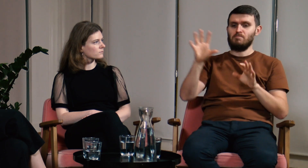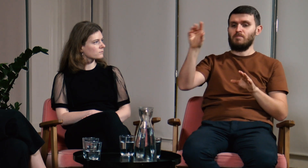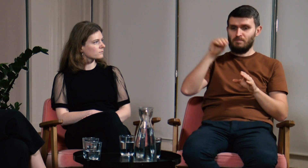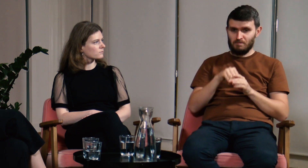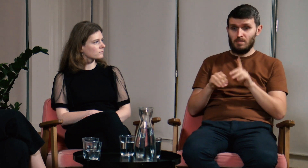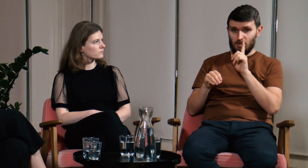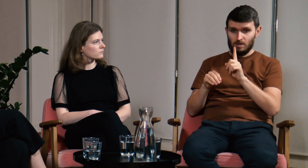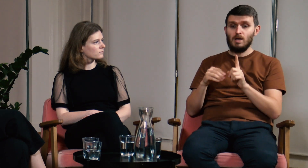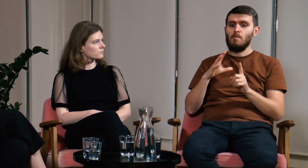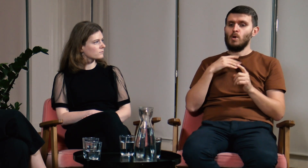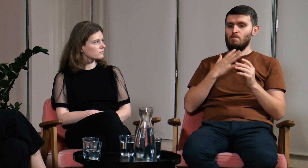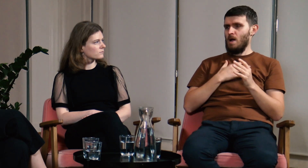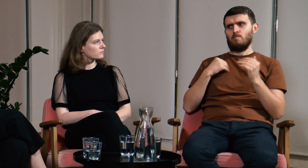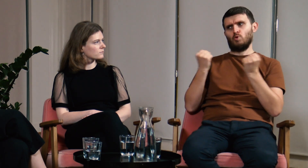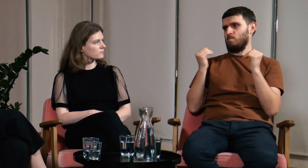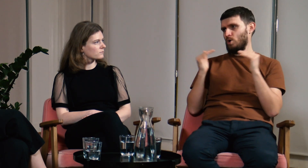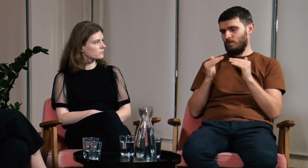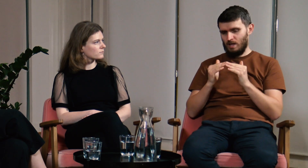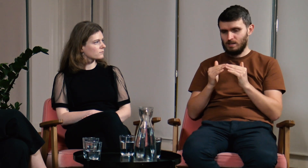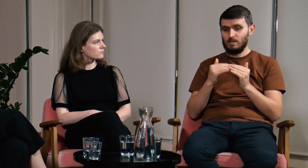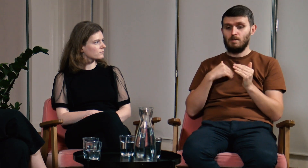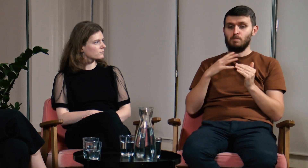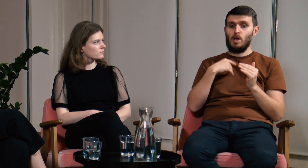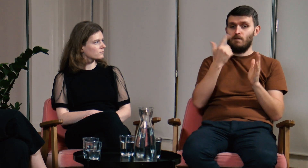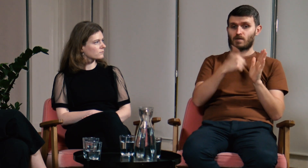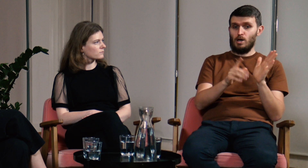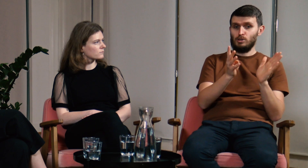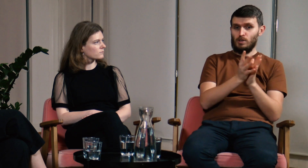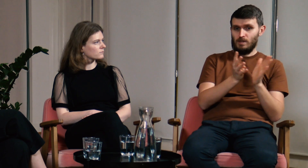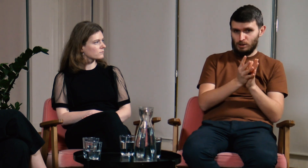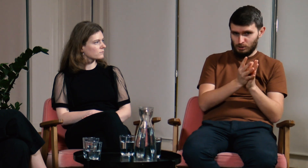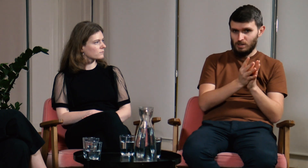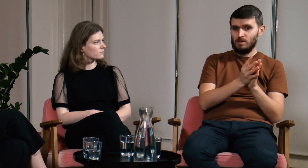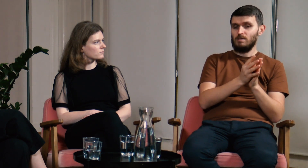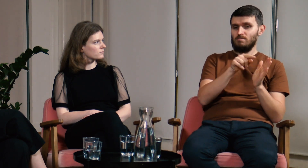Mogłem porównać rok 2019 i 2022 - organizowaliśmy wtedy obozy,